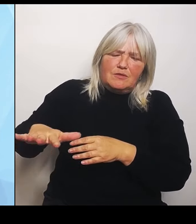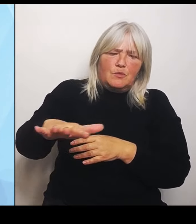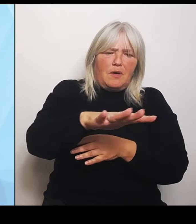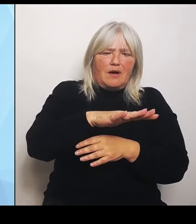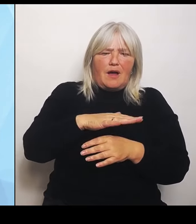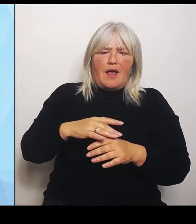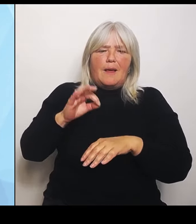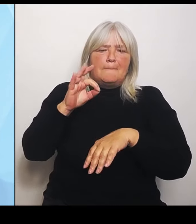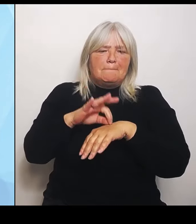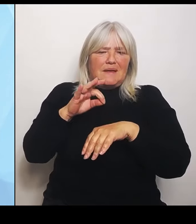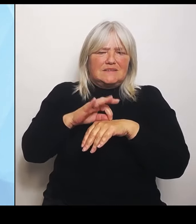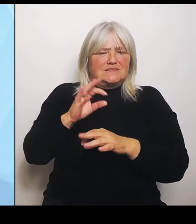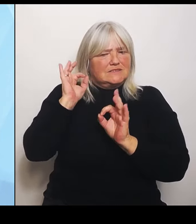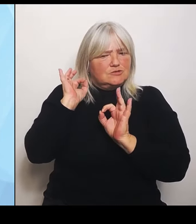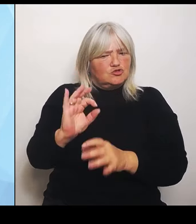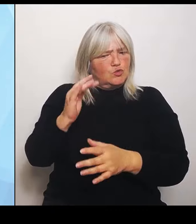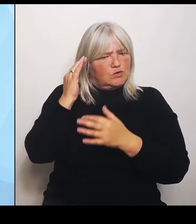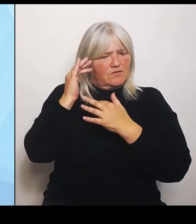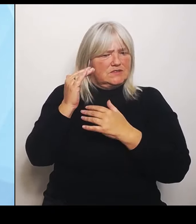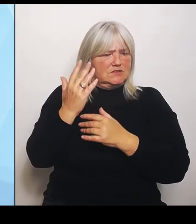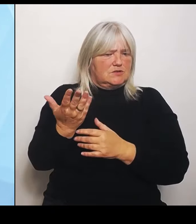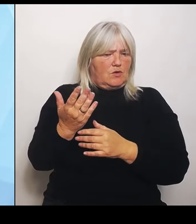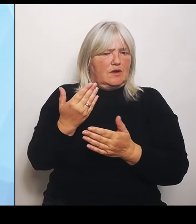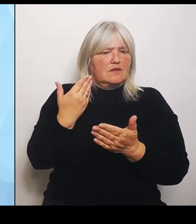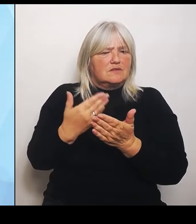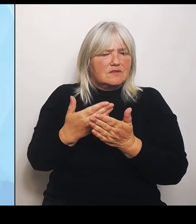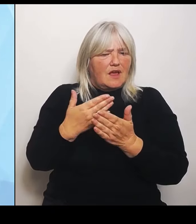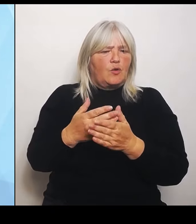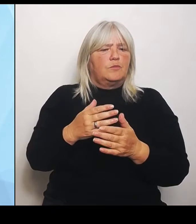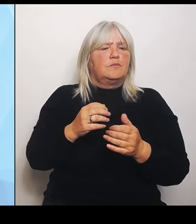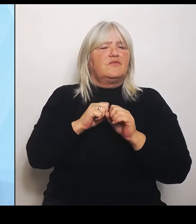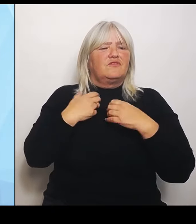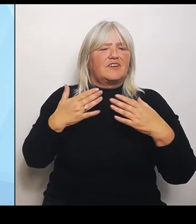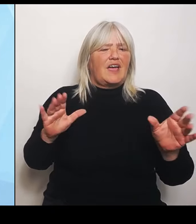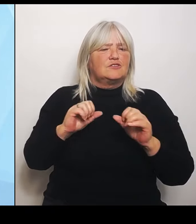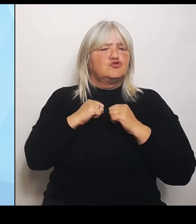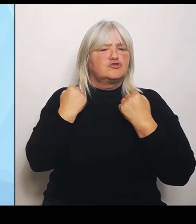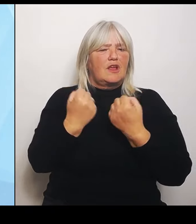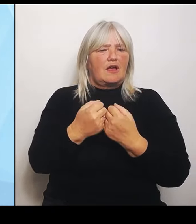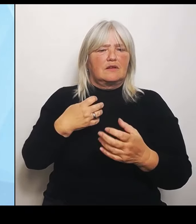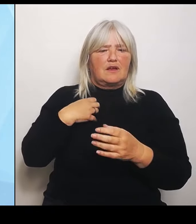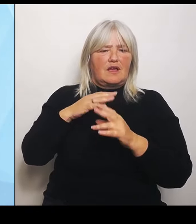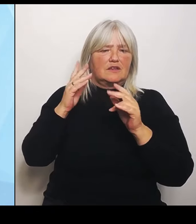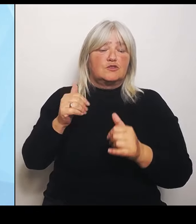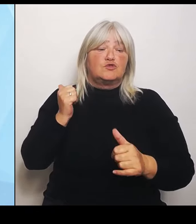Kliniken bei den notwendigen Strukturveränderungen als enger Partner zur Seite. Ich habe deswegen in den letzten